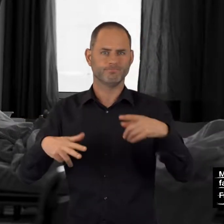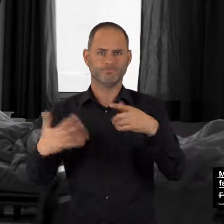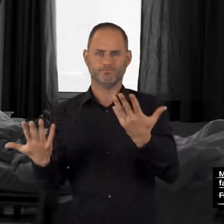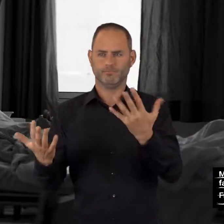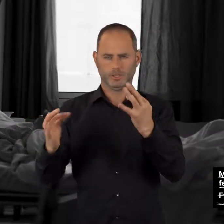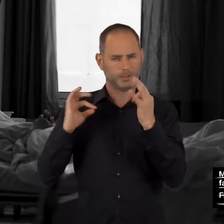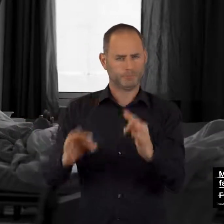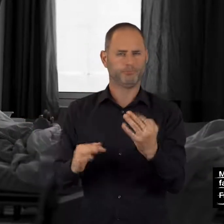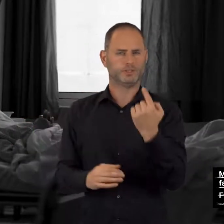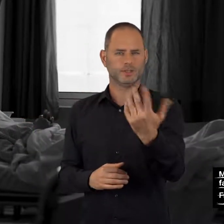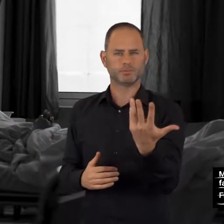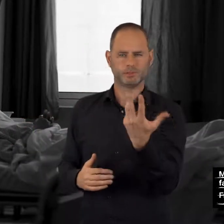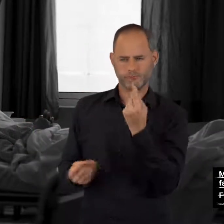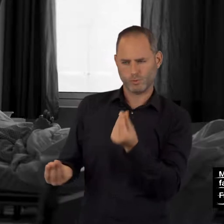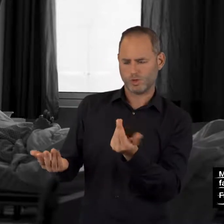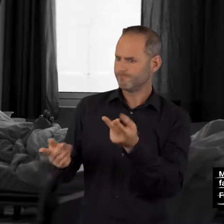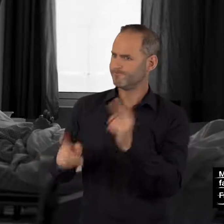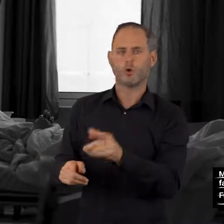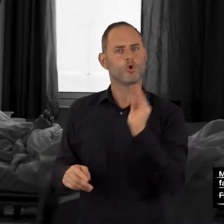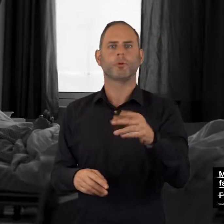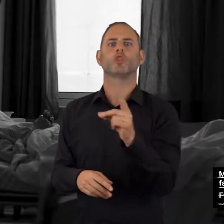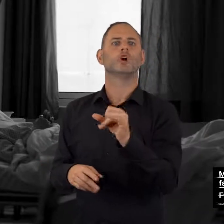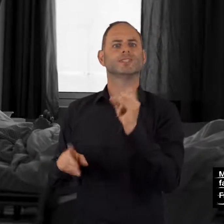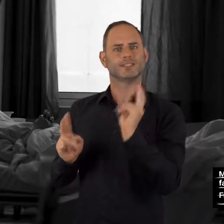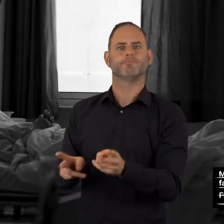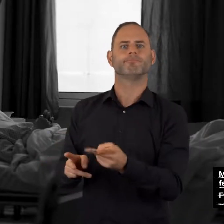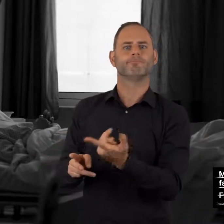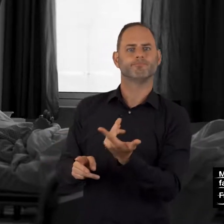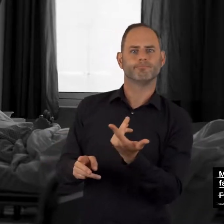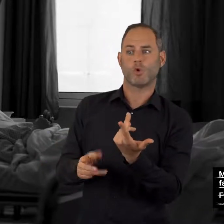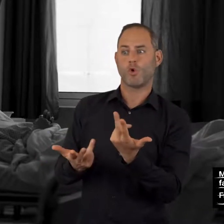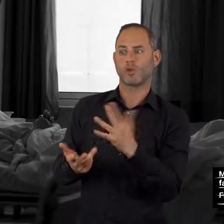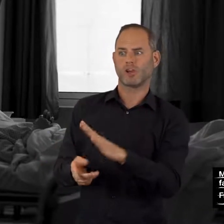Falls Anzeichen einer Überdosierung auftreten oder